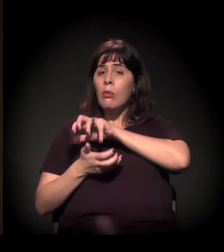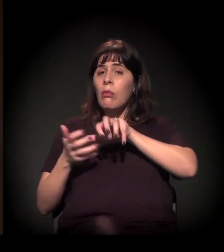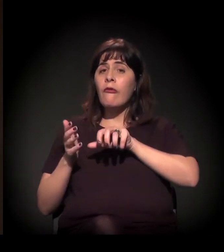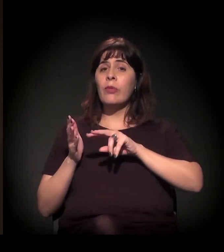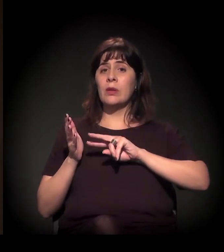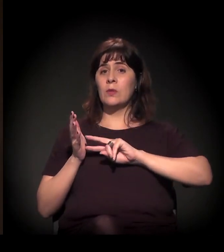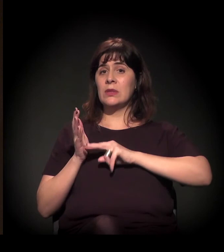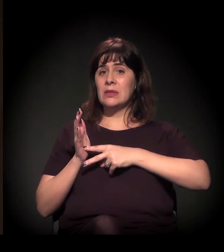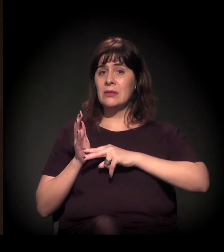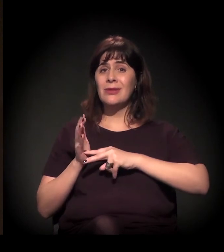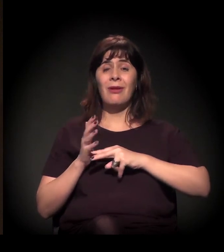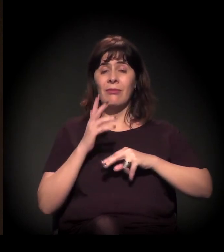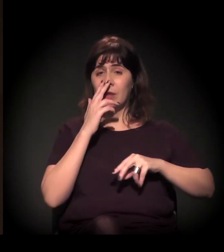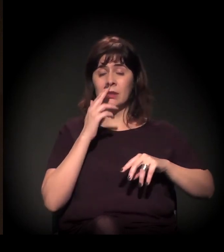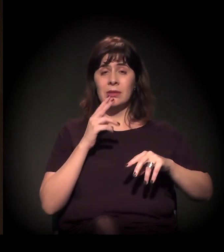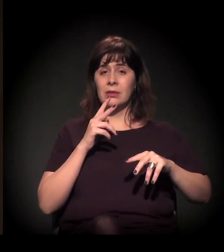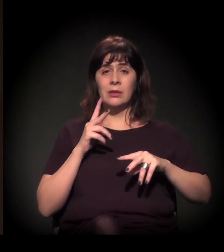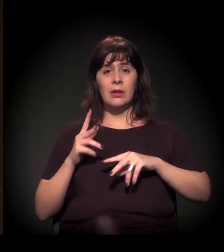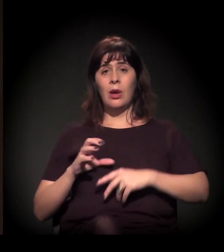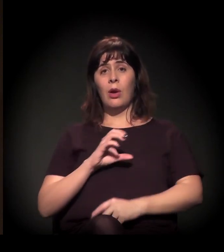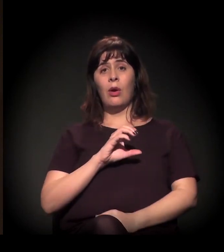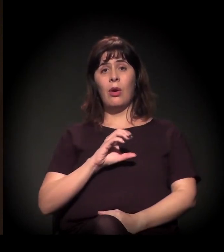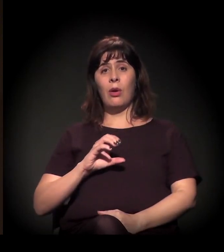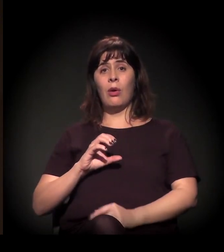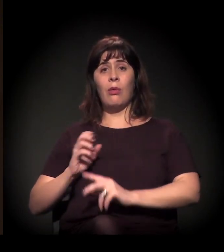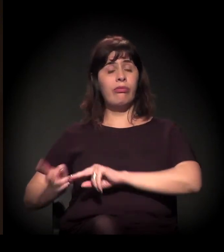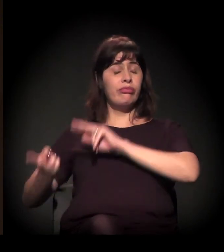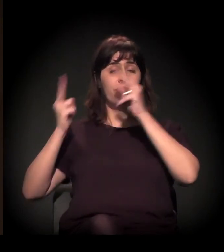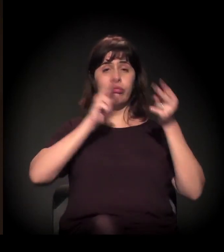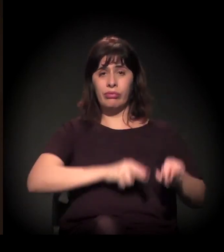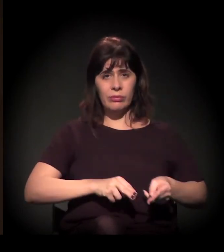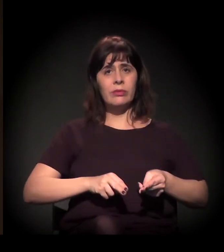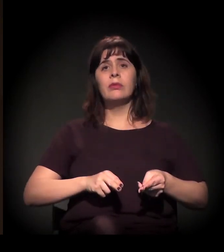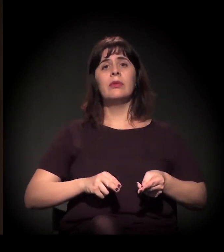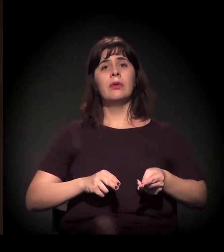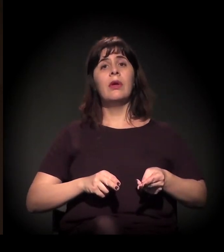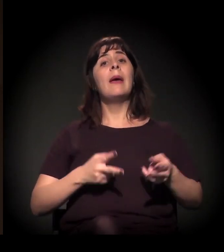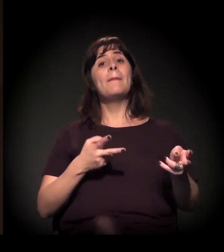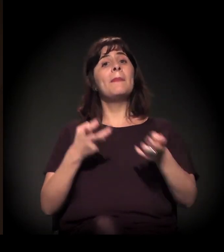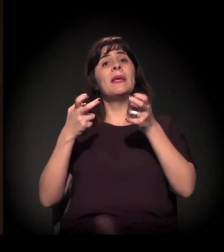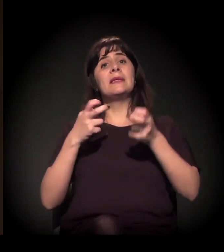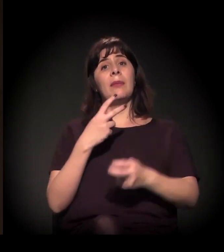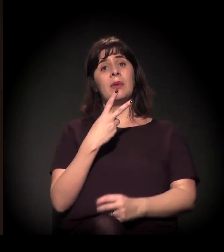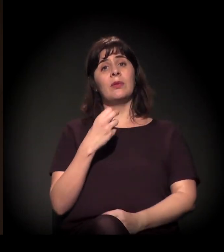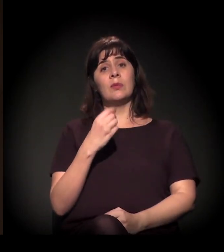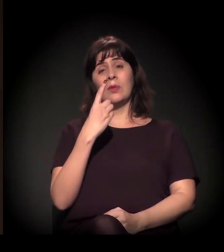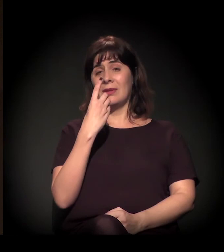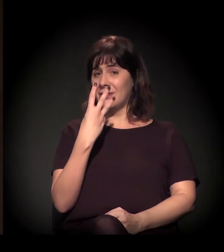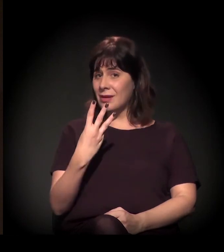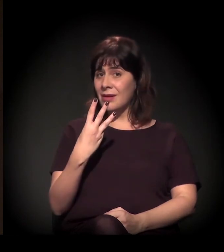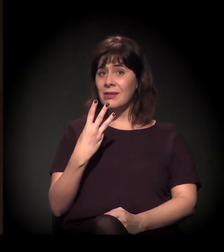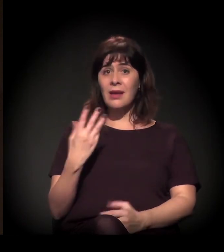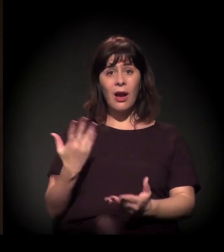a gente pode falar isso no momento. Mas, a partir de 2013, a gente vê de novo uma emergência das lutas sociais,